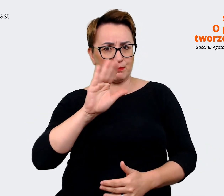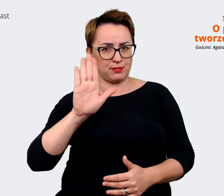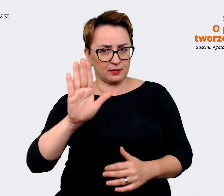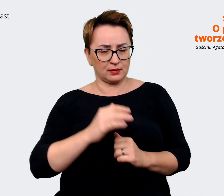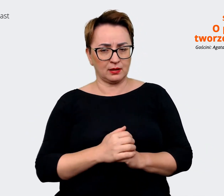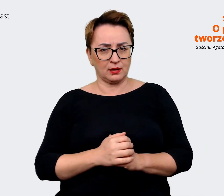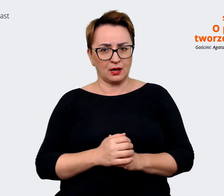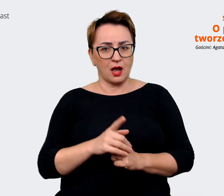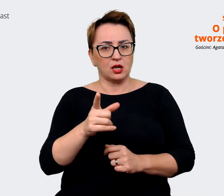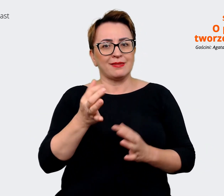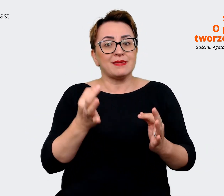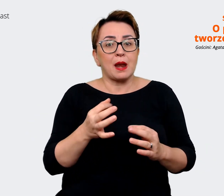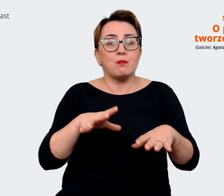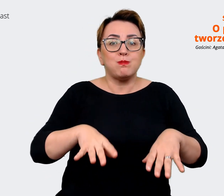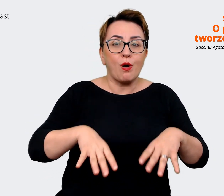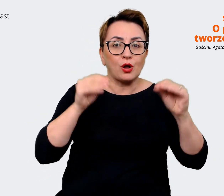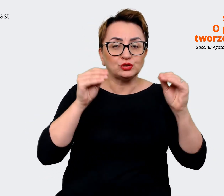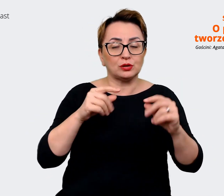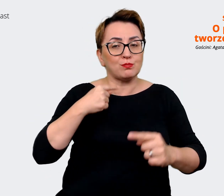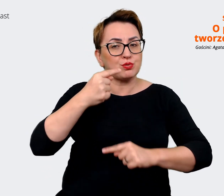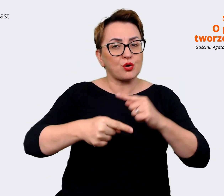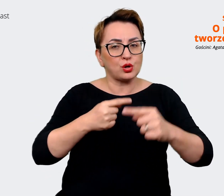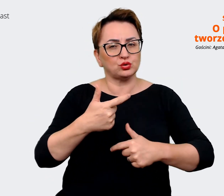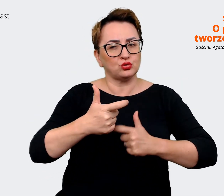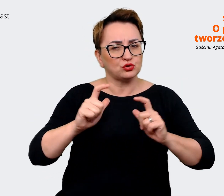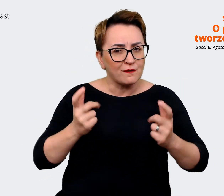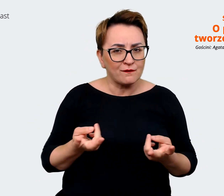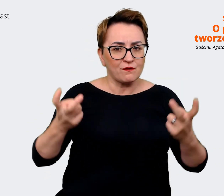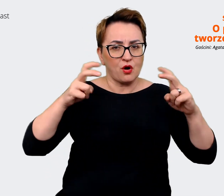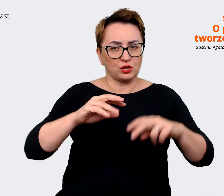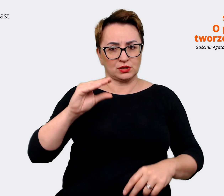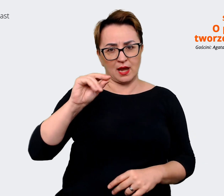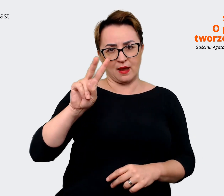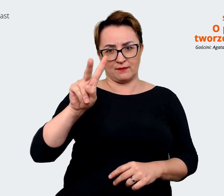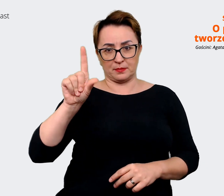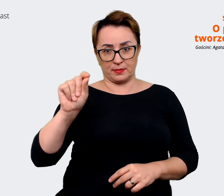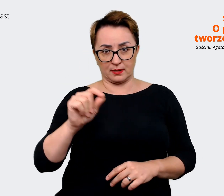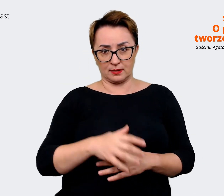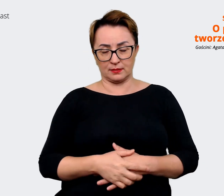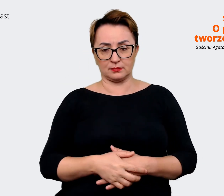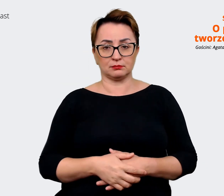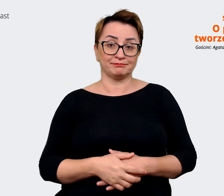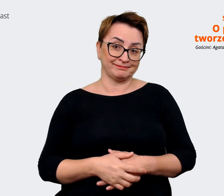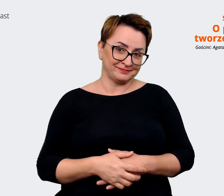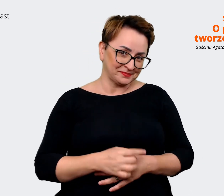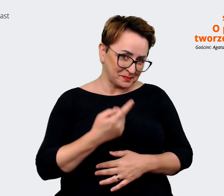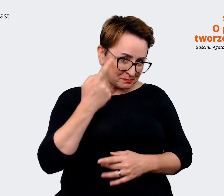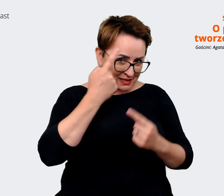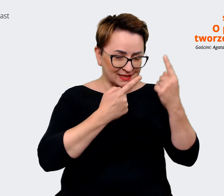przygodę z procesem tworzenia EVP na przykład? Agata: Myślę, że mogę mieć. Na pewno wyobrażam